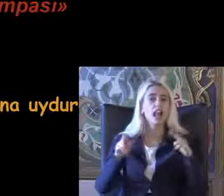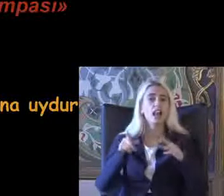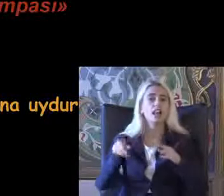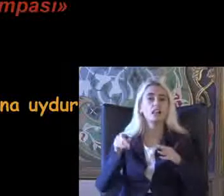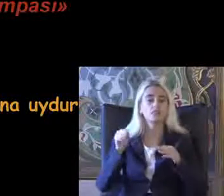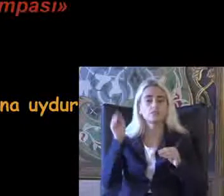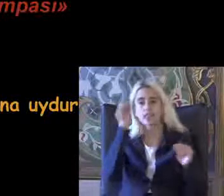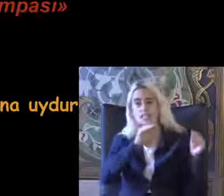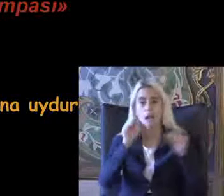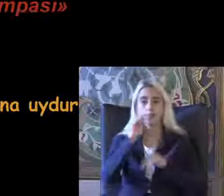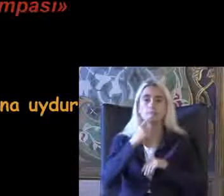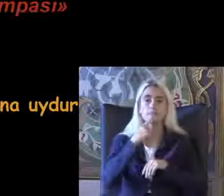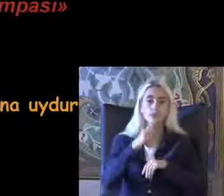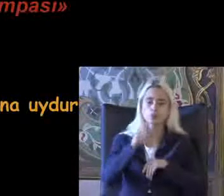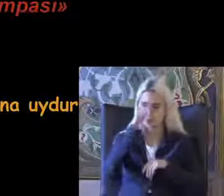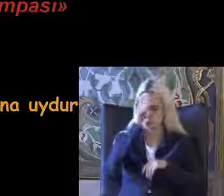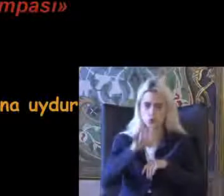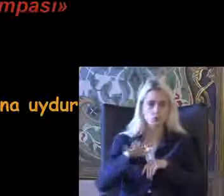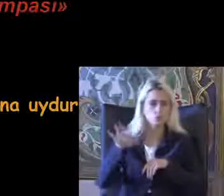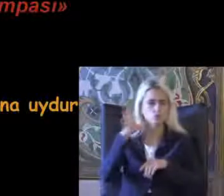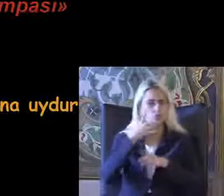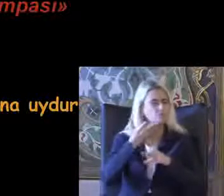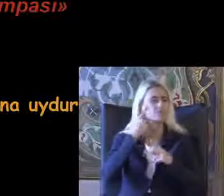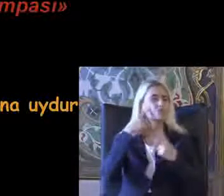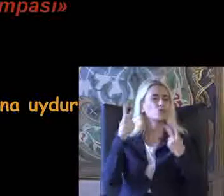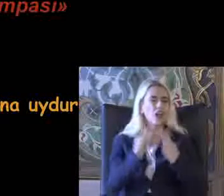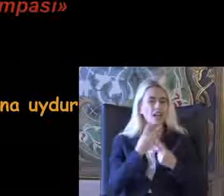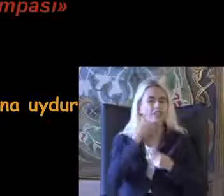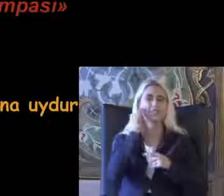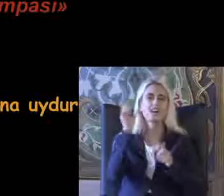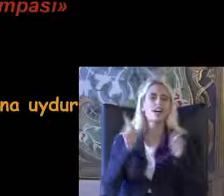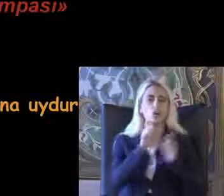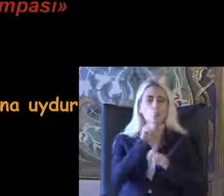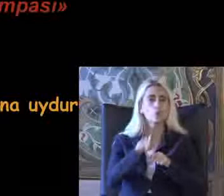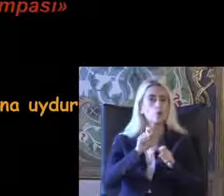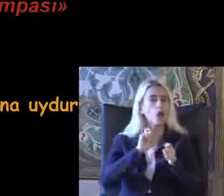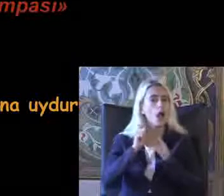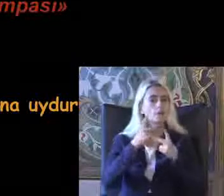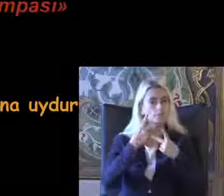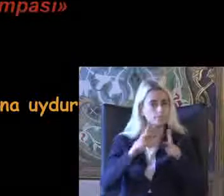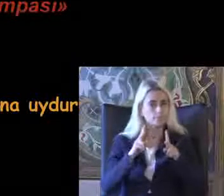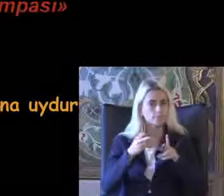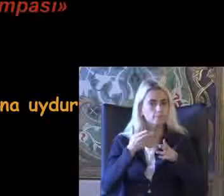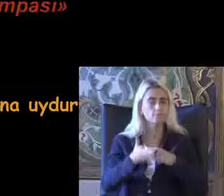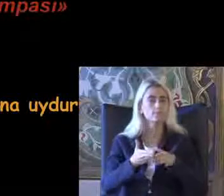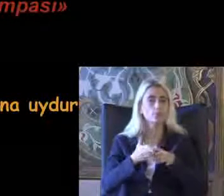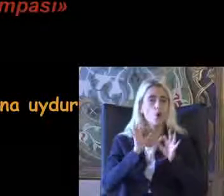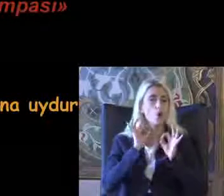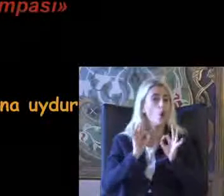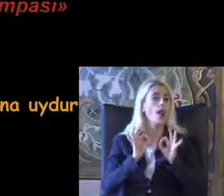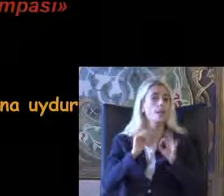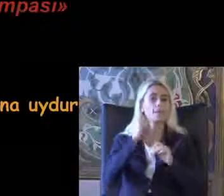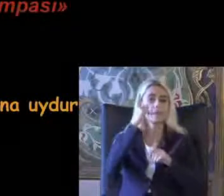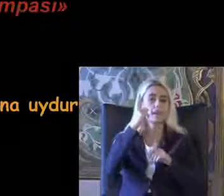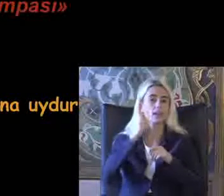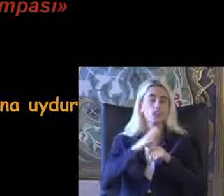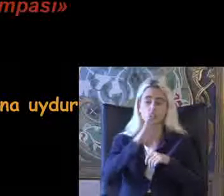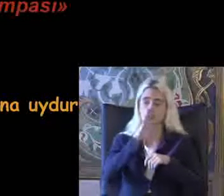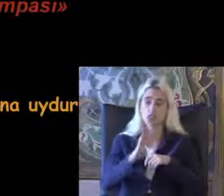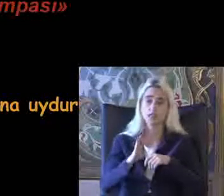Tüm kişiler için kullanılabilecek ürünleri Tasarlanması anlamında Çok önemli bir kavram 11 paradigmal değil